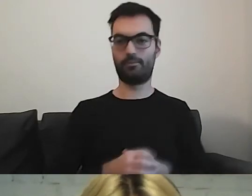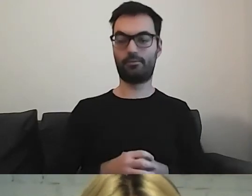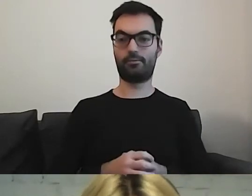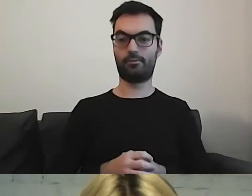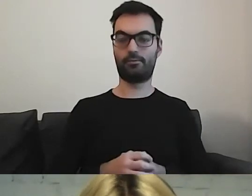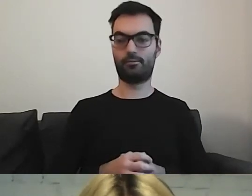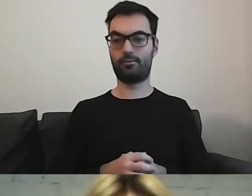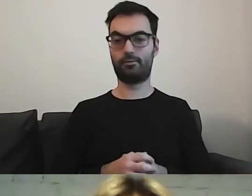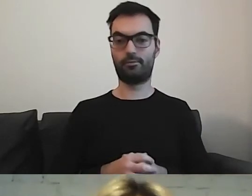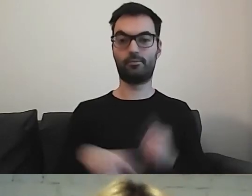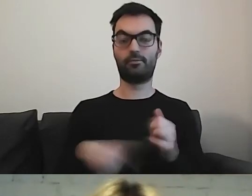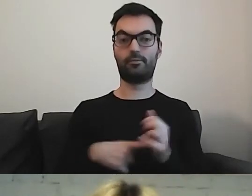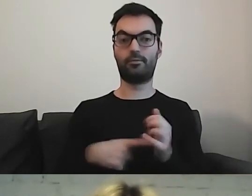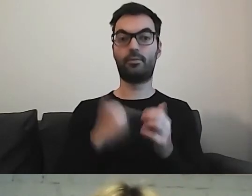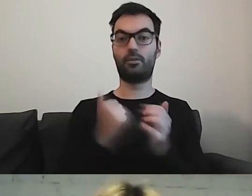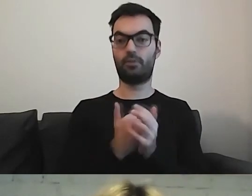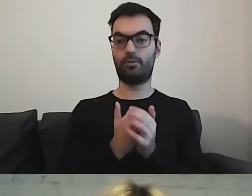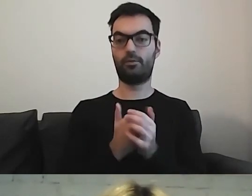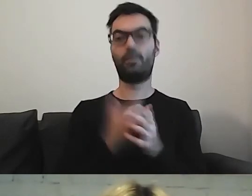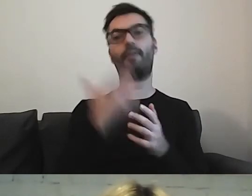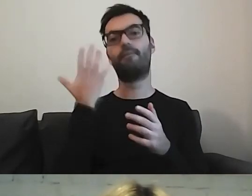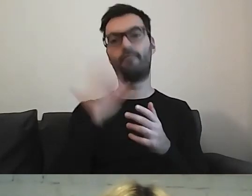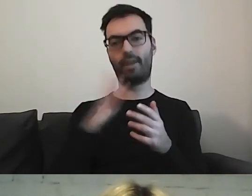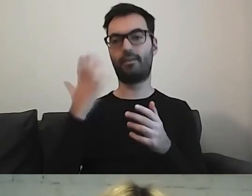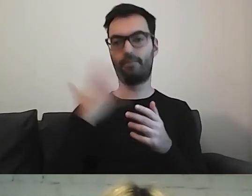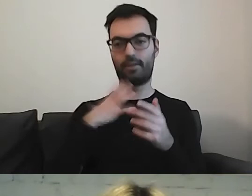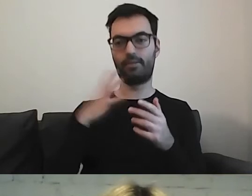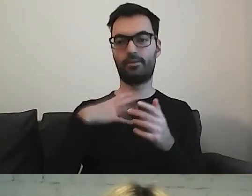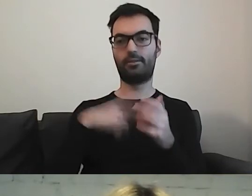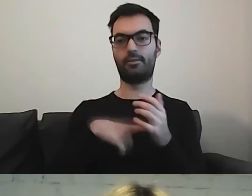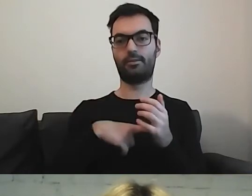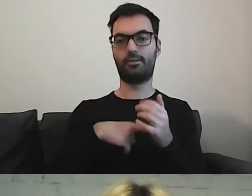Znowu zachęcam, aby odnieść się do dokumentu.